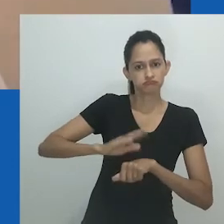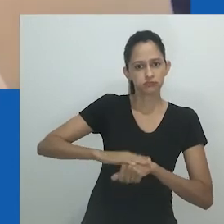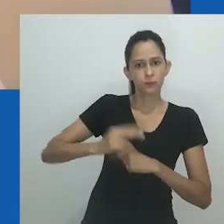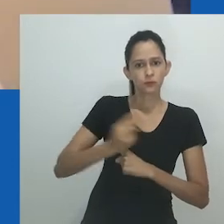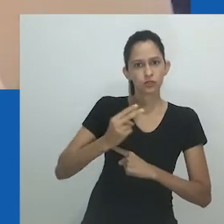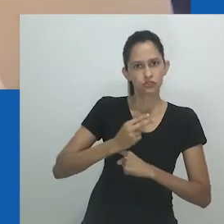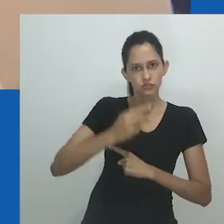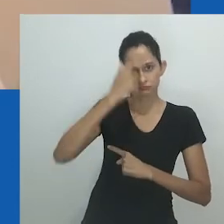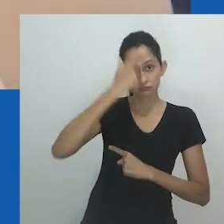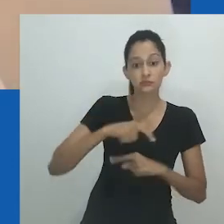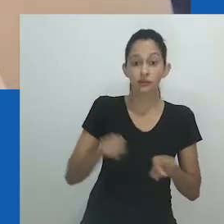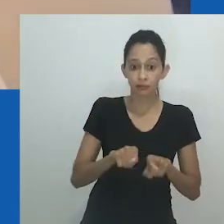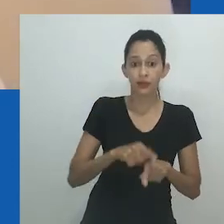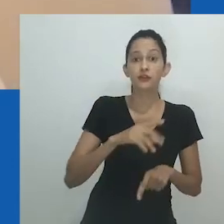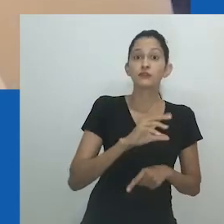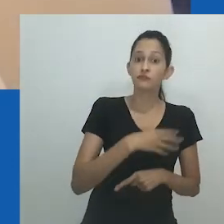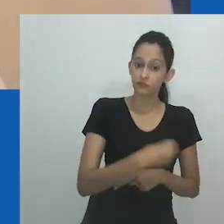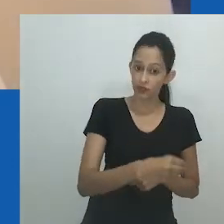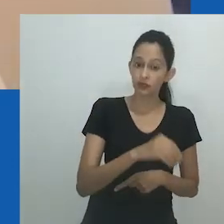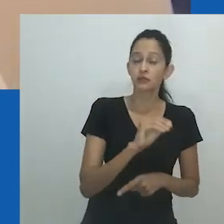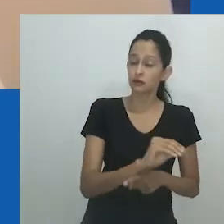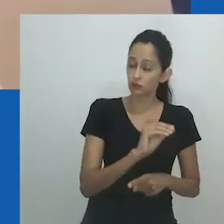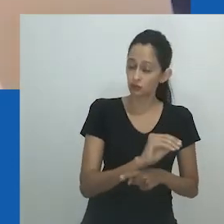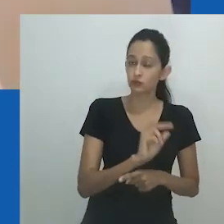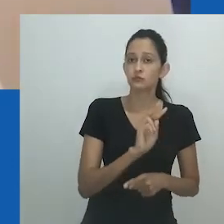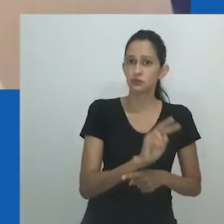é de fato sua própria pessoa e não de outra pessoa.